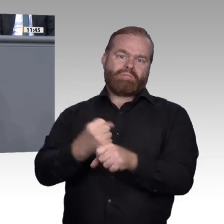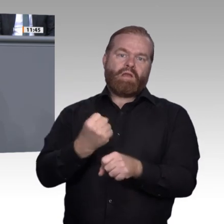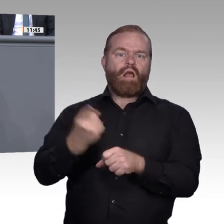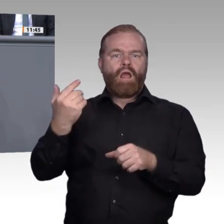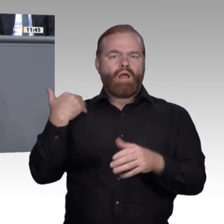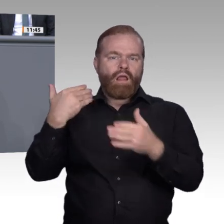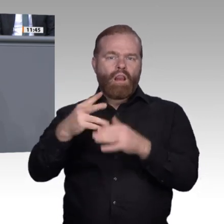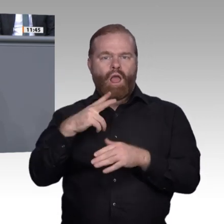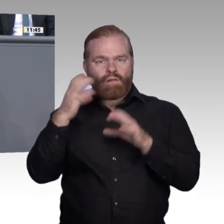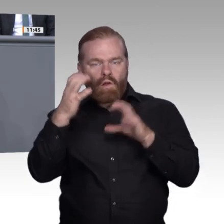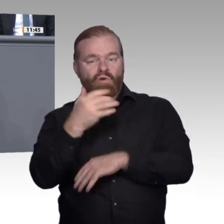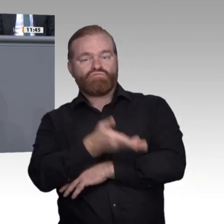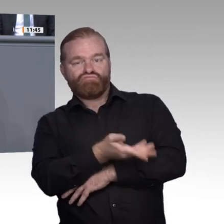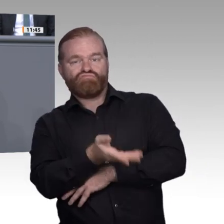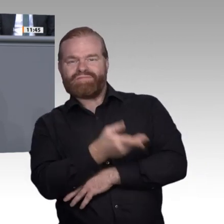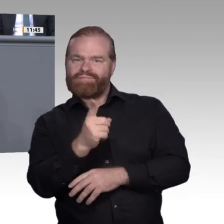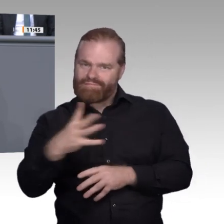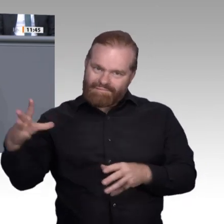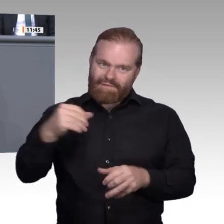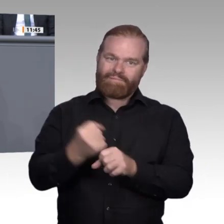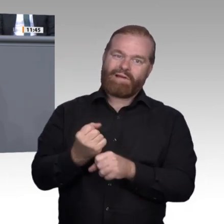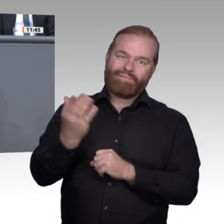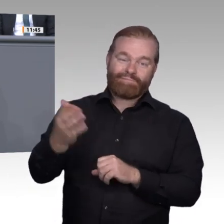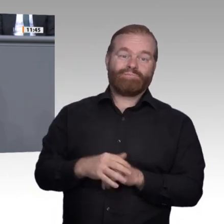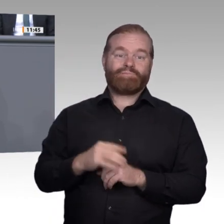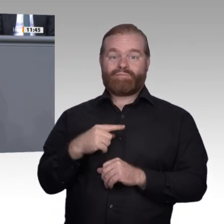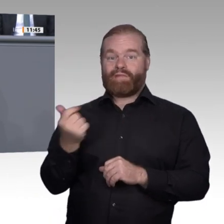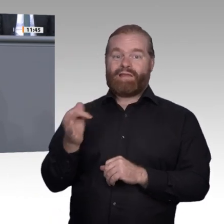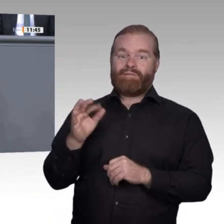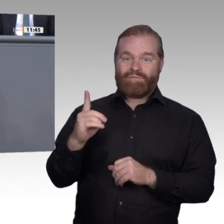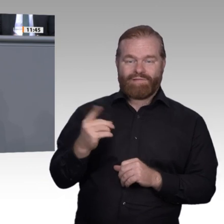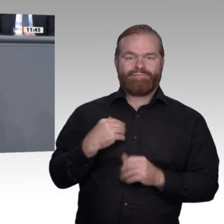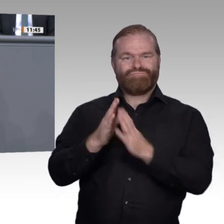einiges schieflaufen. Daher ist es uns wichtig, ein gesundes Mittelmaß zu finden und pädagogisch,